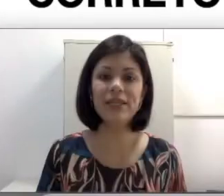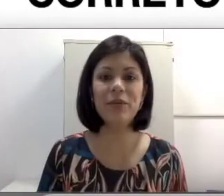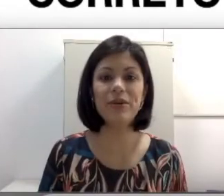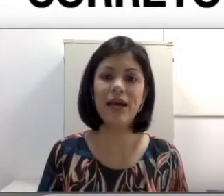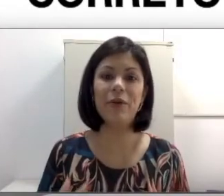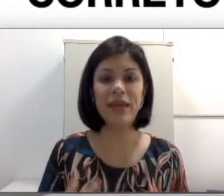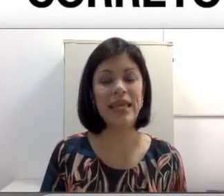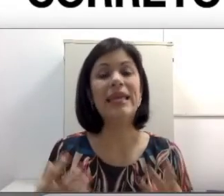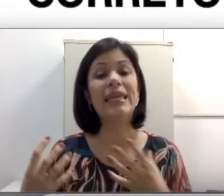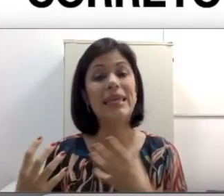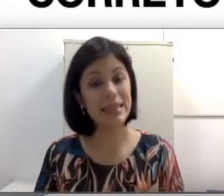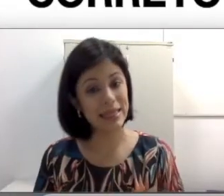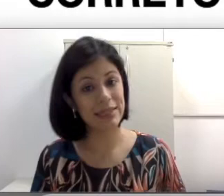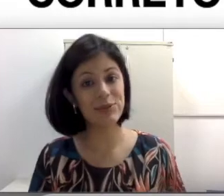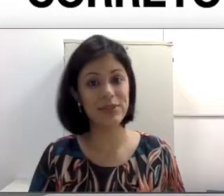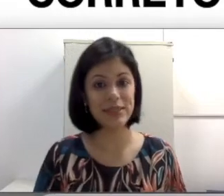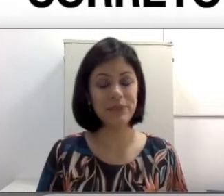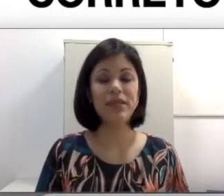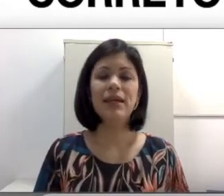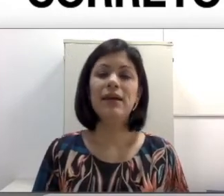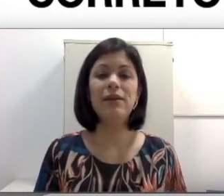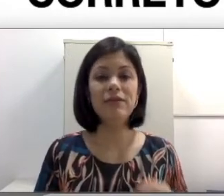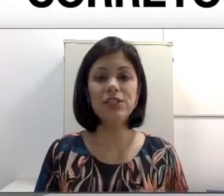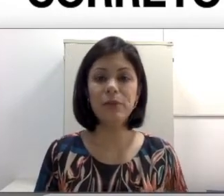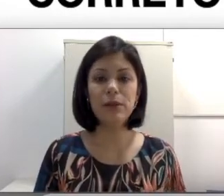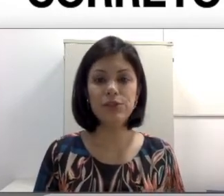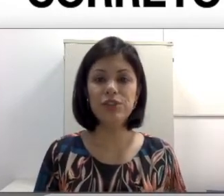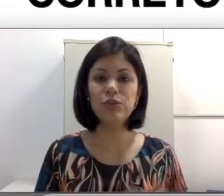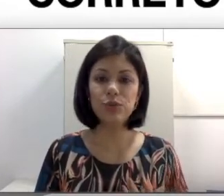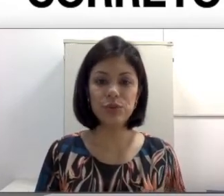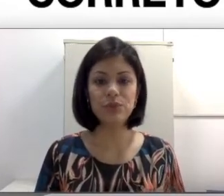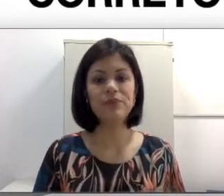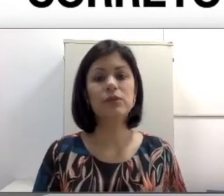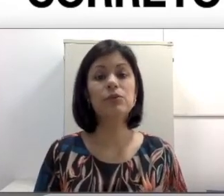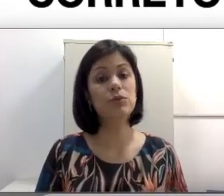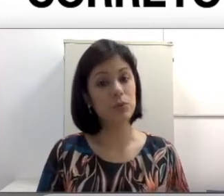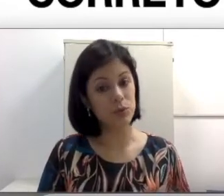Como se reportar a alguém que tem surdez? Eu deveria chamá-lo de surdo? Surdo-mudo?